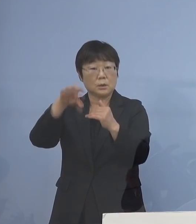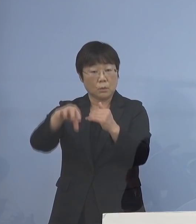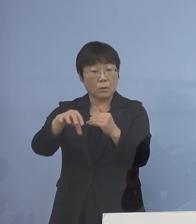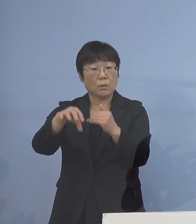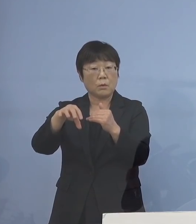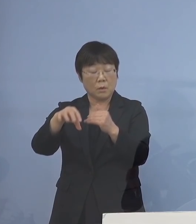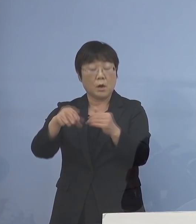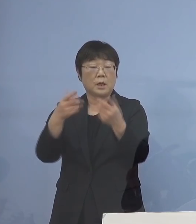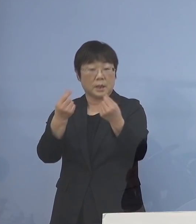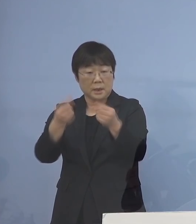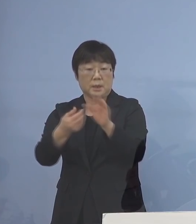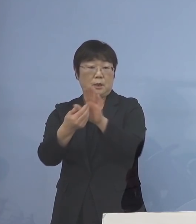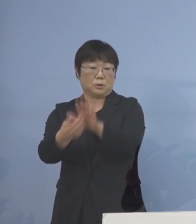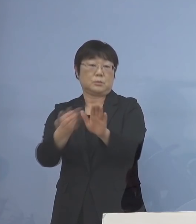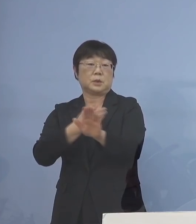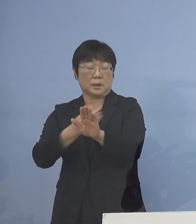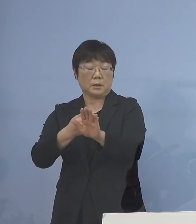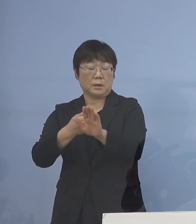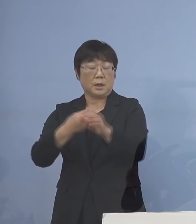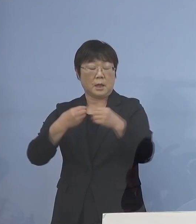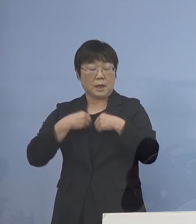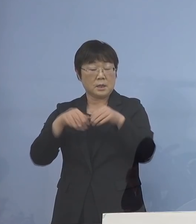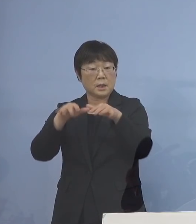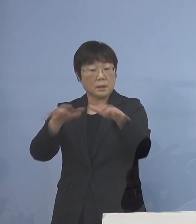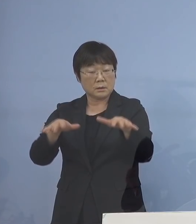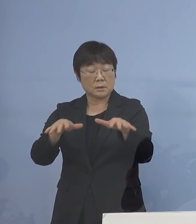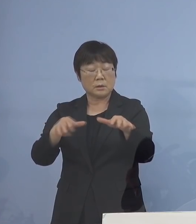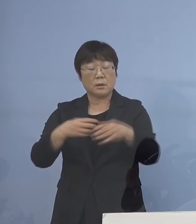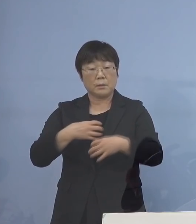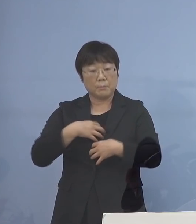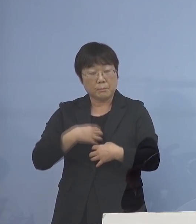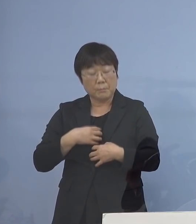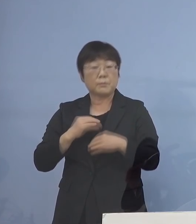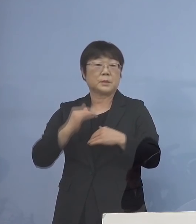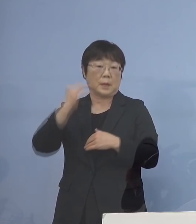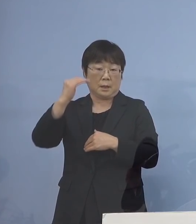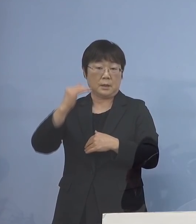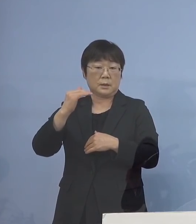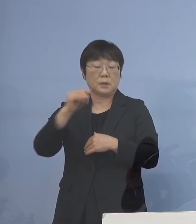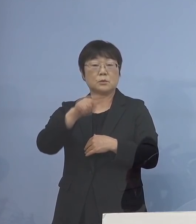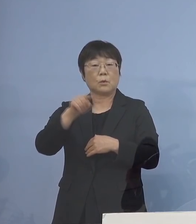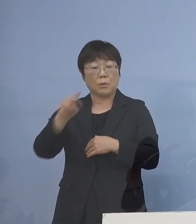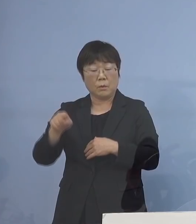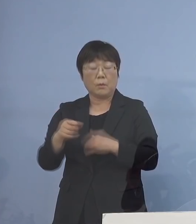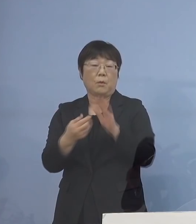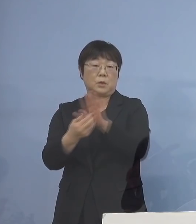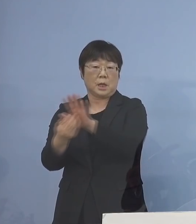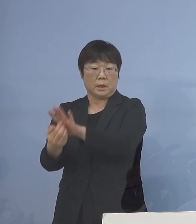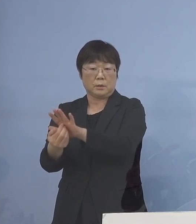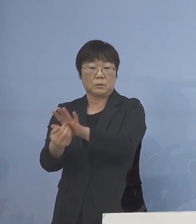また、感染を拡大させると リスクが高くなる こうしたところを徹底的に ということで